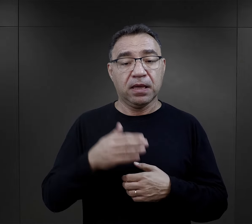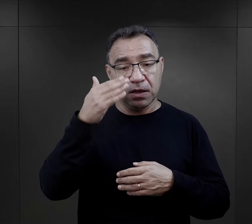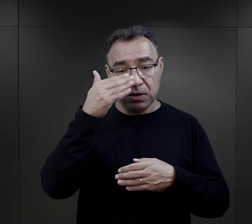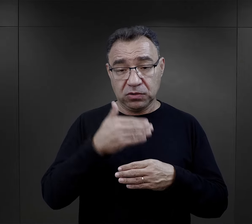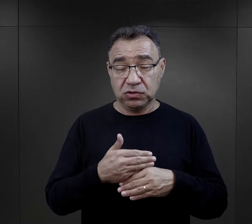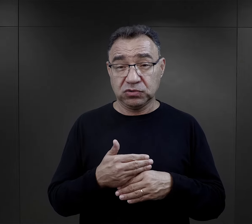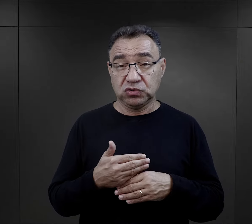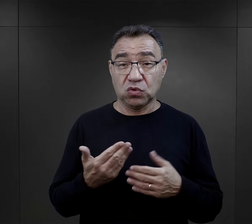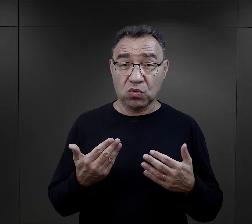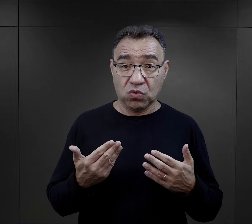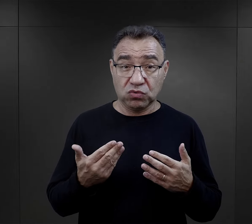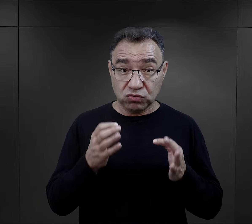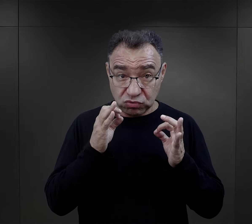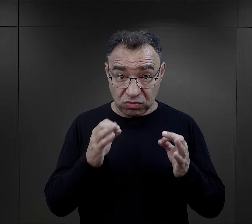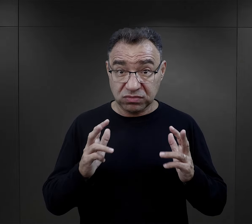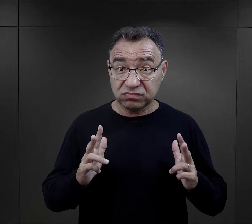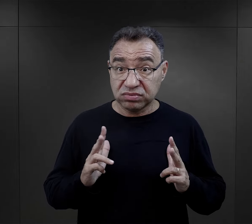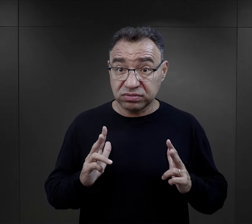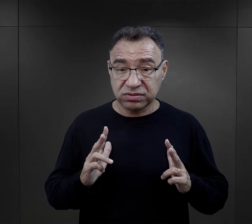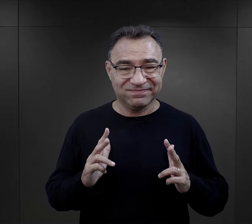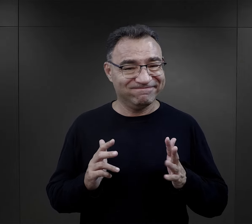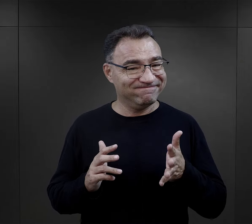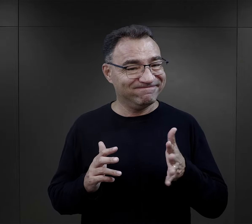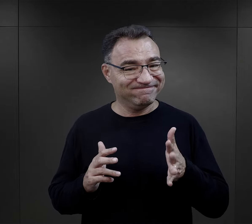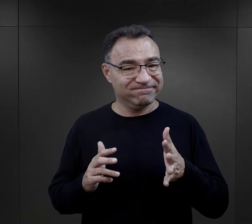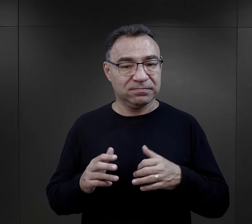Noc też nie była okazją do wypoczynku.